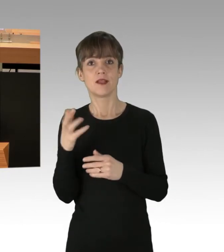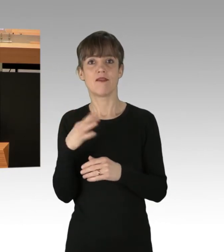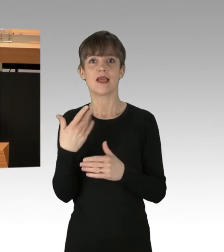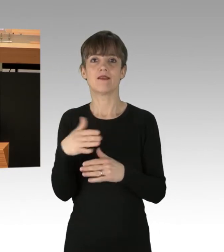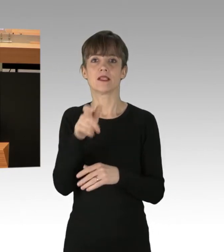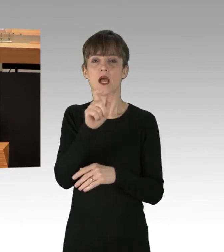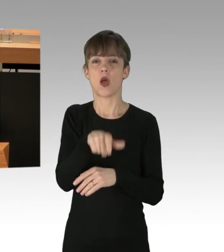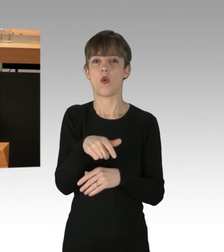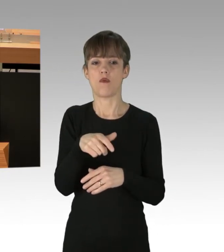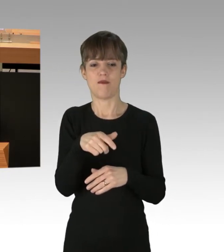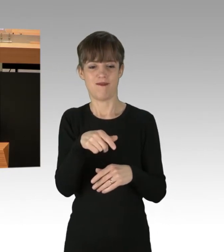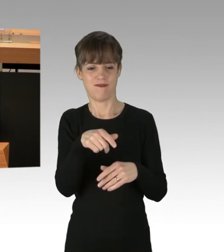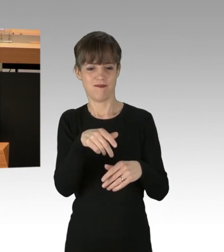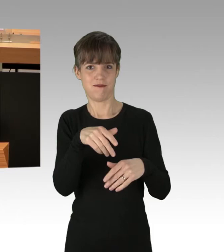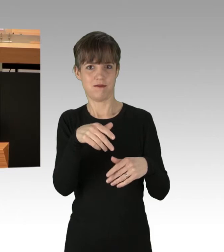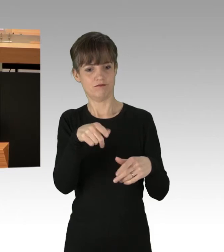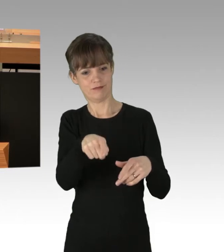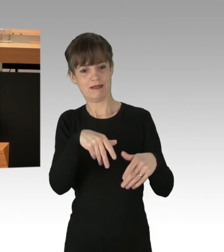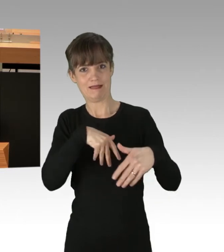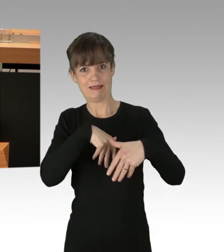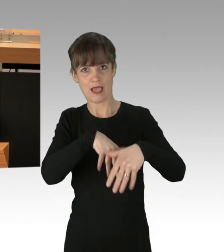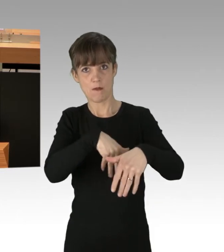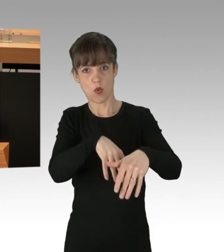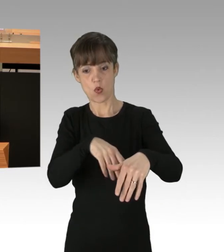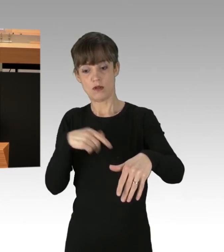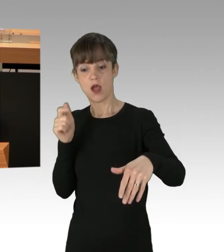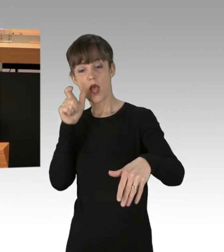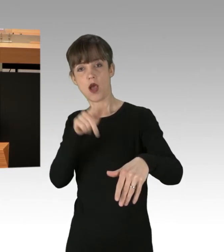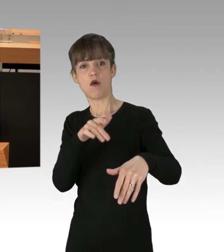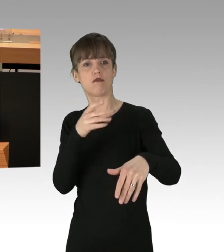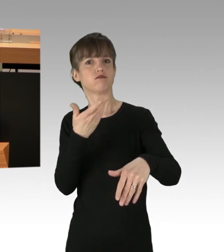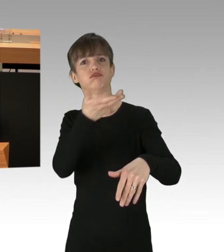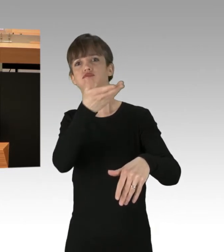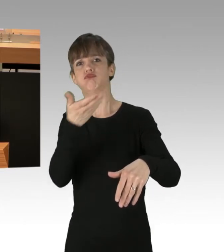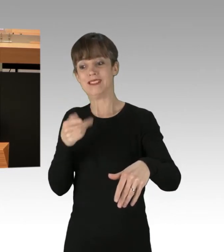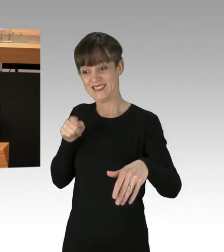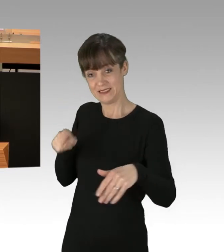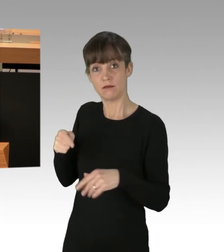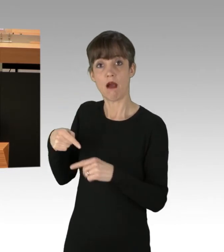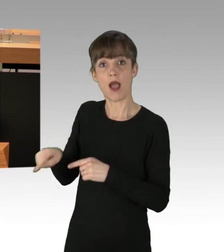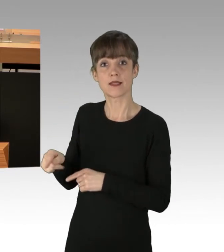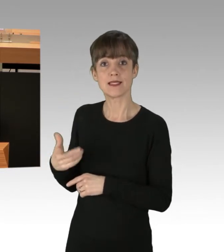oder sogar ihnen gegenüber handgreiflich geworden sind. Ja, auch das alles hätte nicht sein sollen.